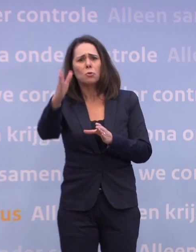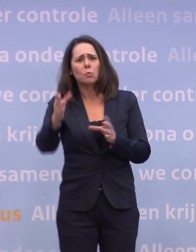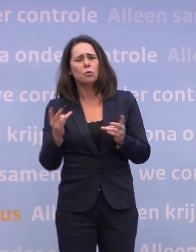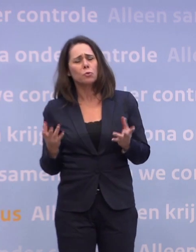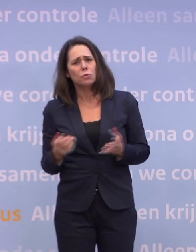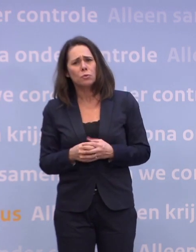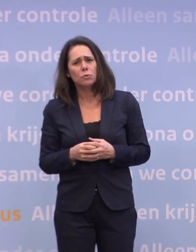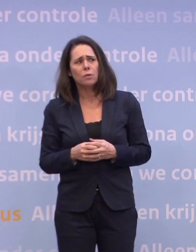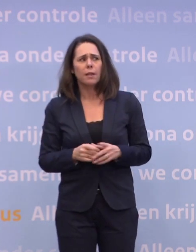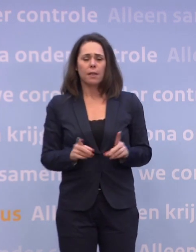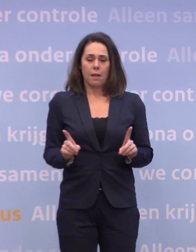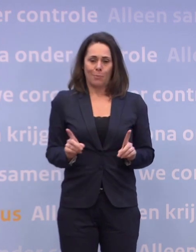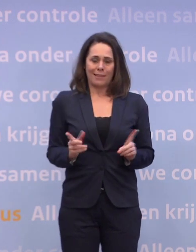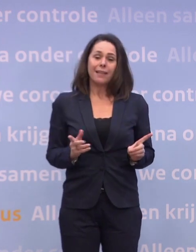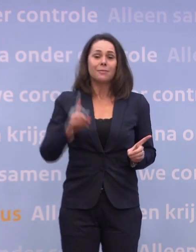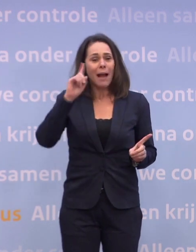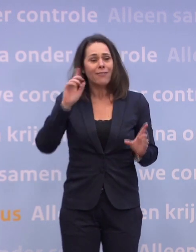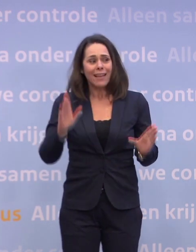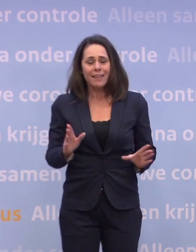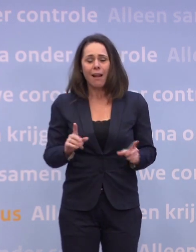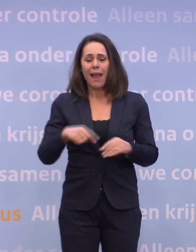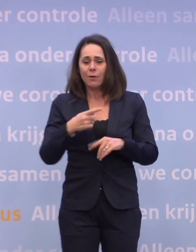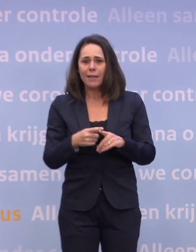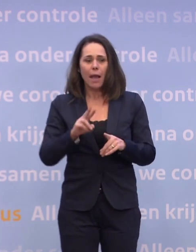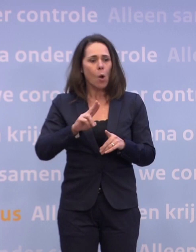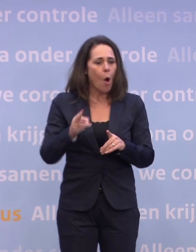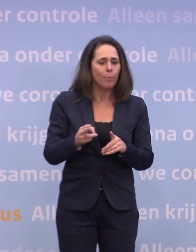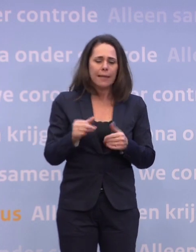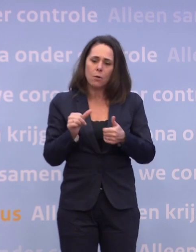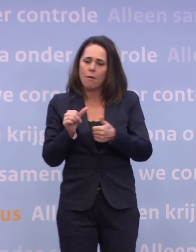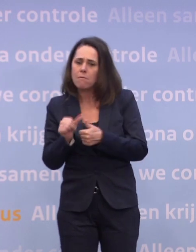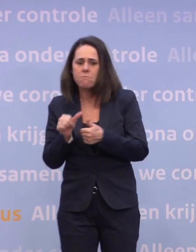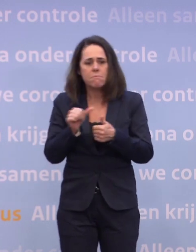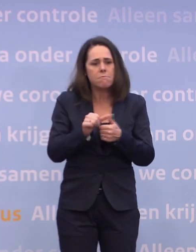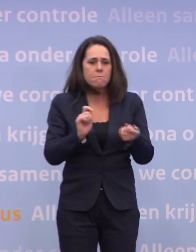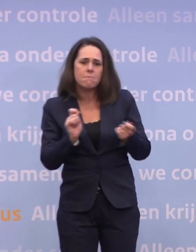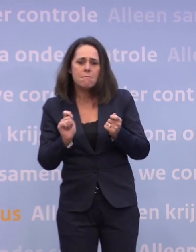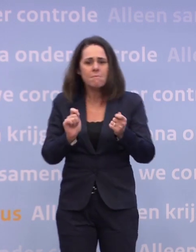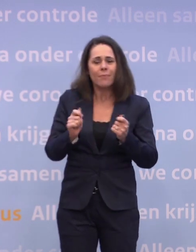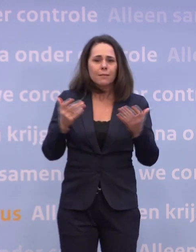Dat betekent, maar dat weten we ook... ...dat we keer op keer wendbaar zullen moeten zijn en zullen moeten schakelen. Dat is wat het betekent.